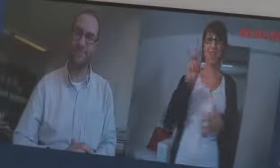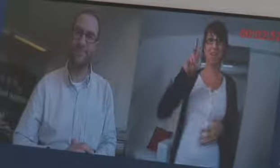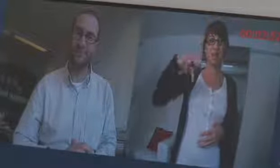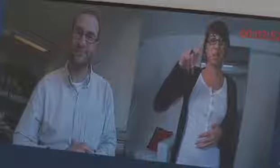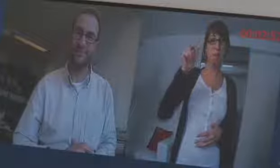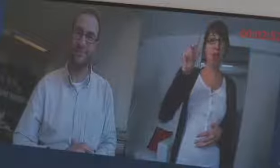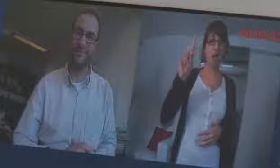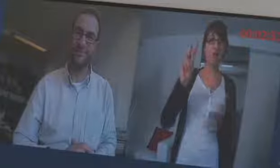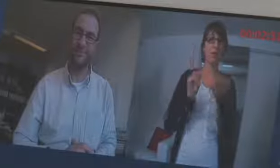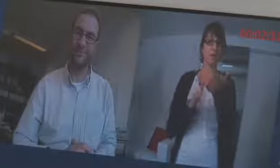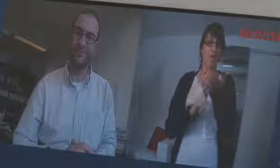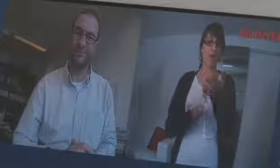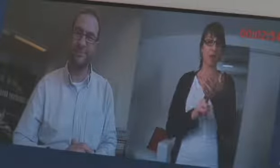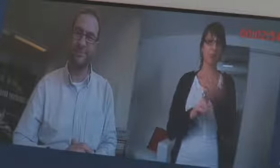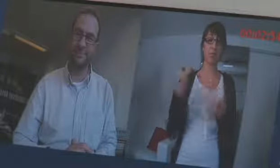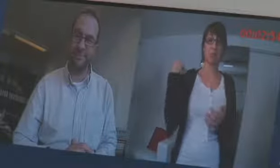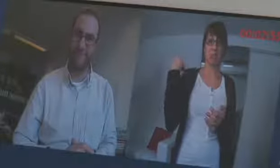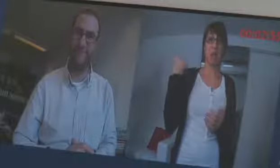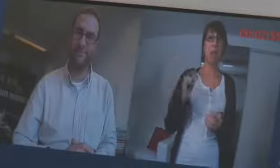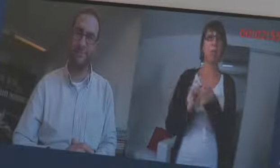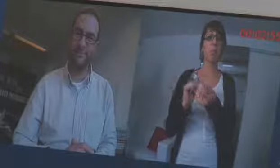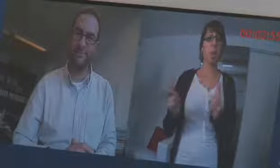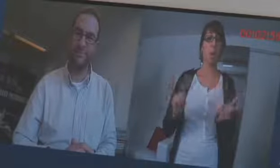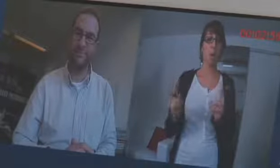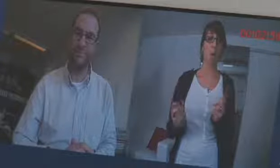Dem VPAD hat procom einen neuen Namen gegeben,